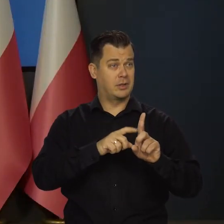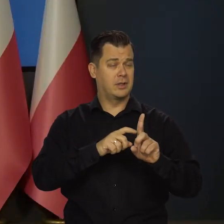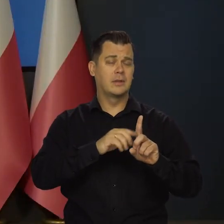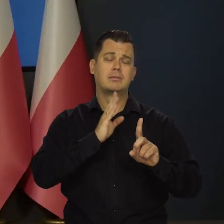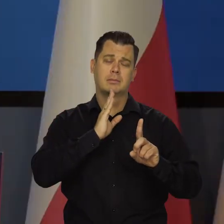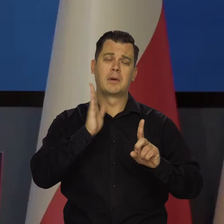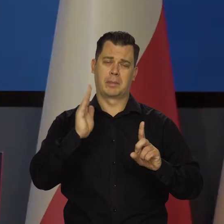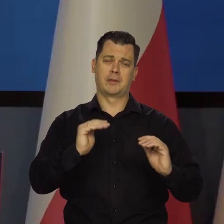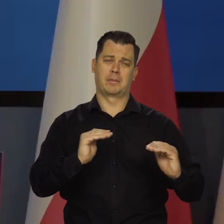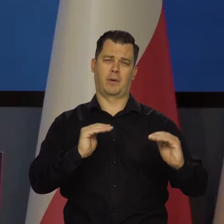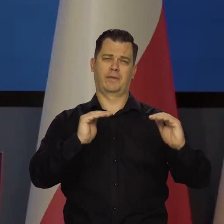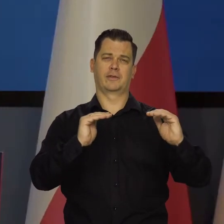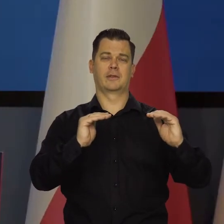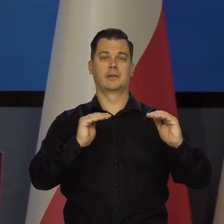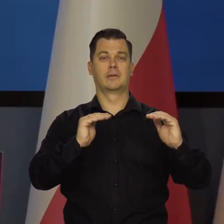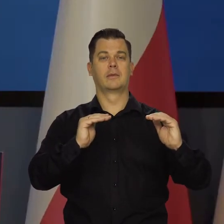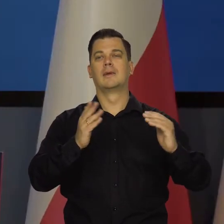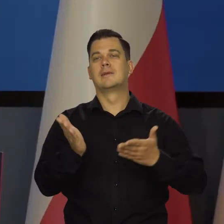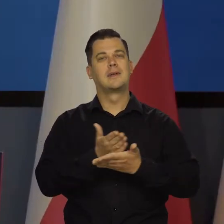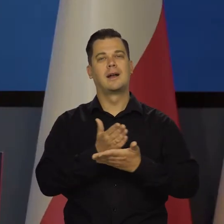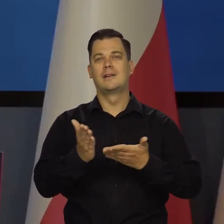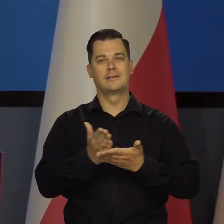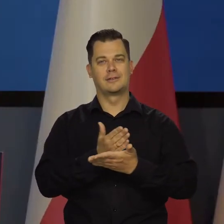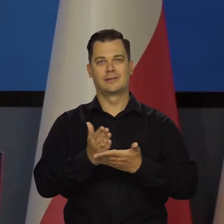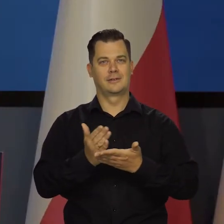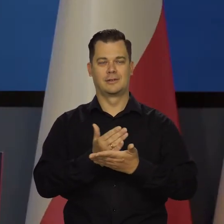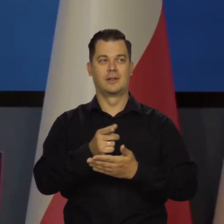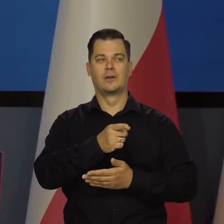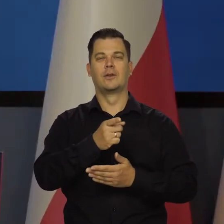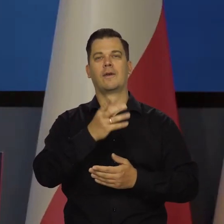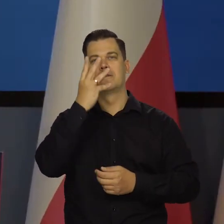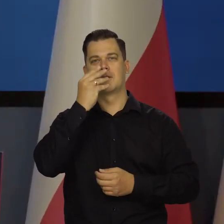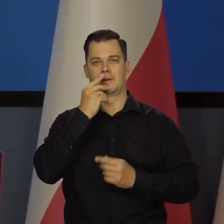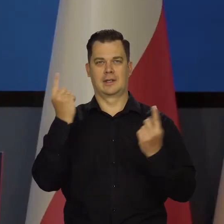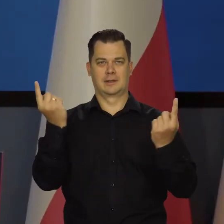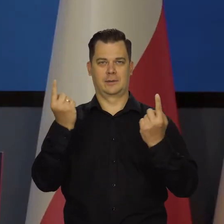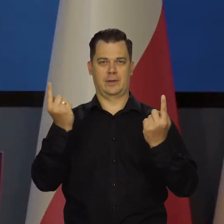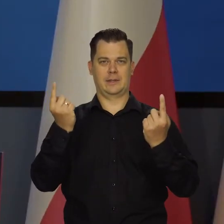Tak, proszę Państwa, w zależności od tego, co będziemy obserwować w gospodarce.